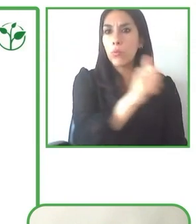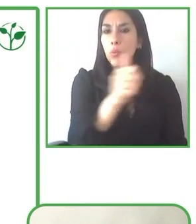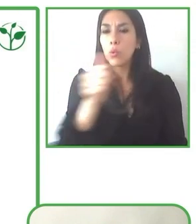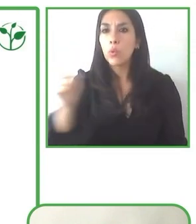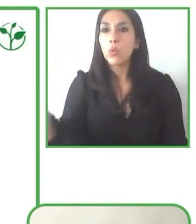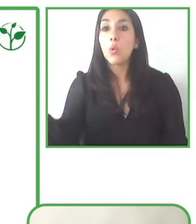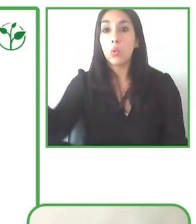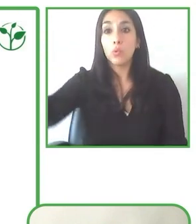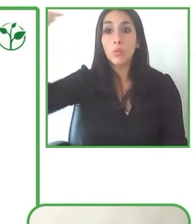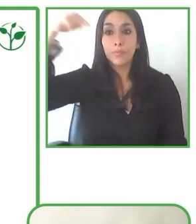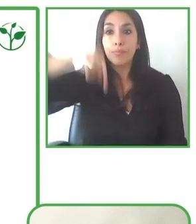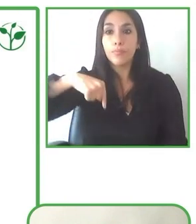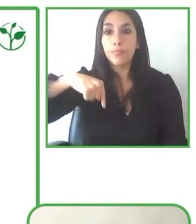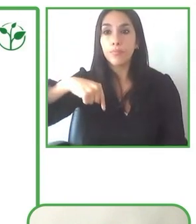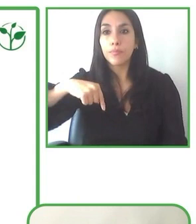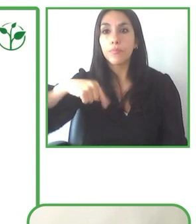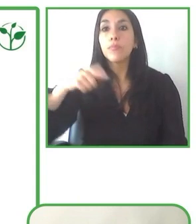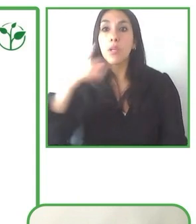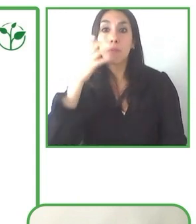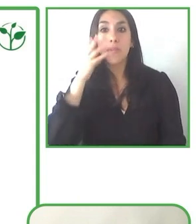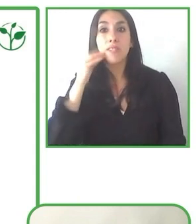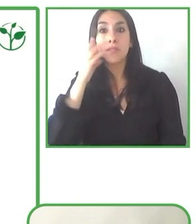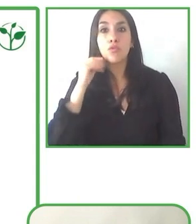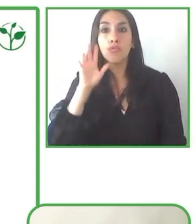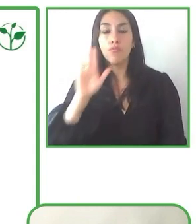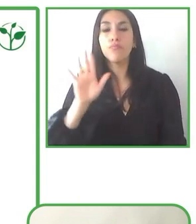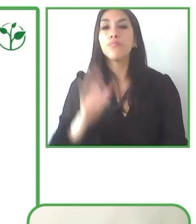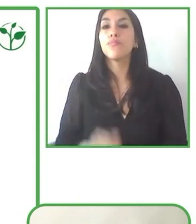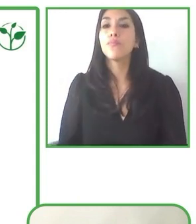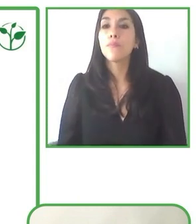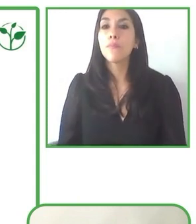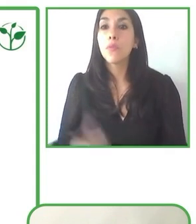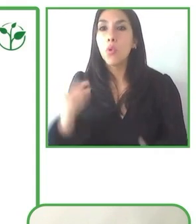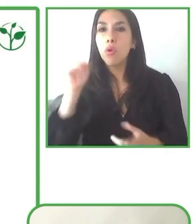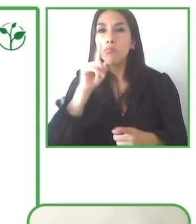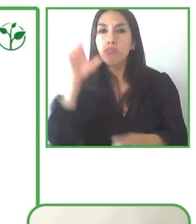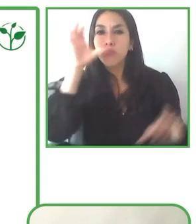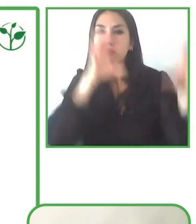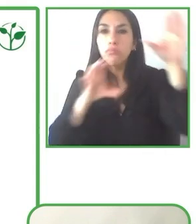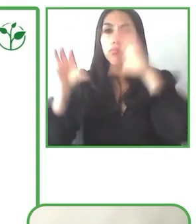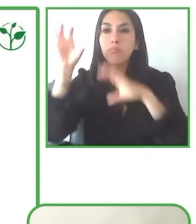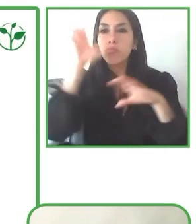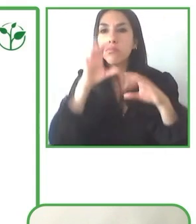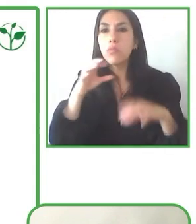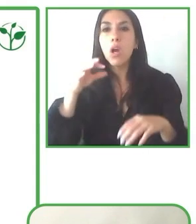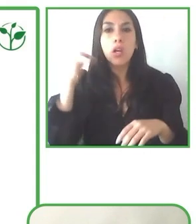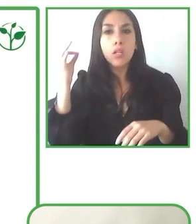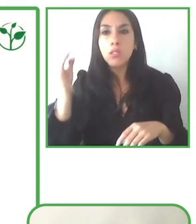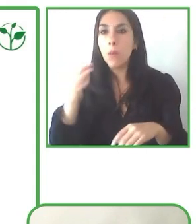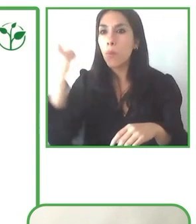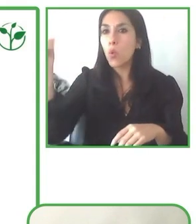puedan animar a otras personas con discapacidad a venir a estos estos destinos